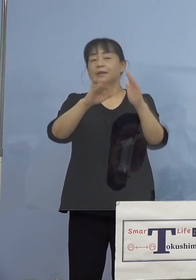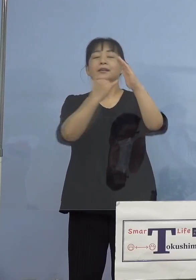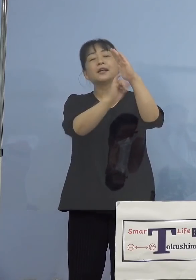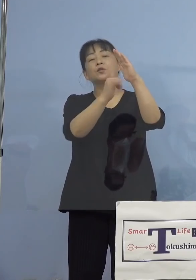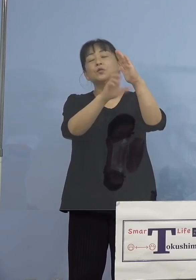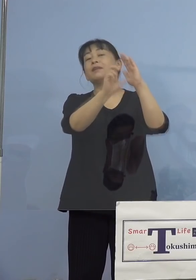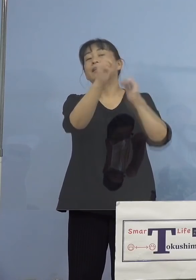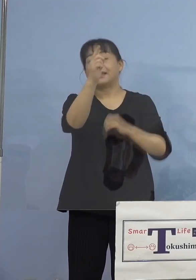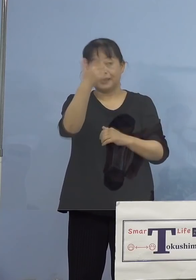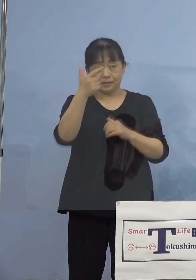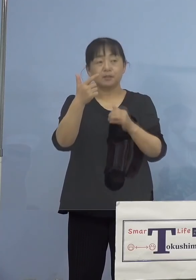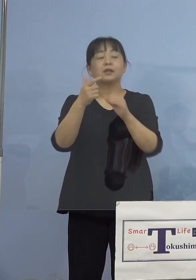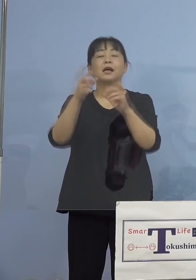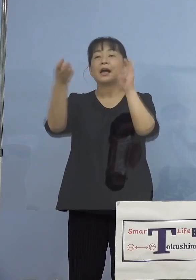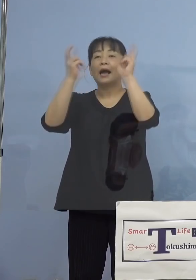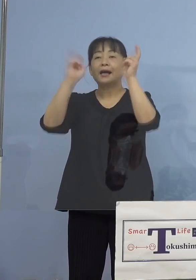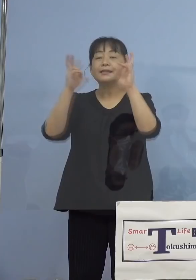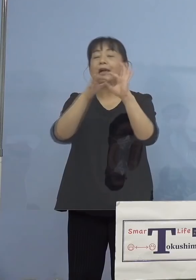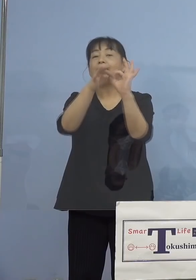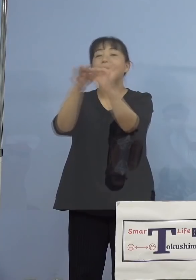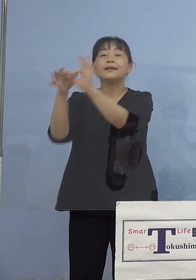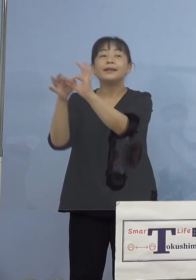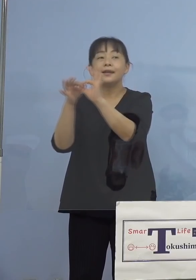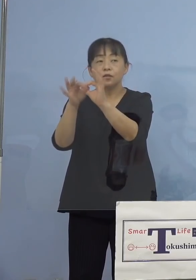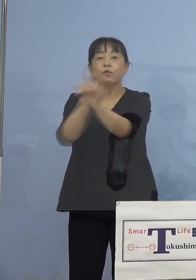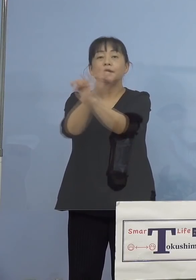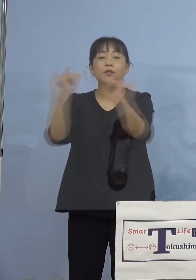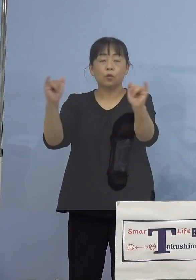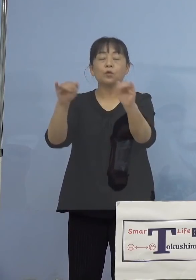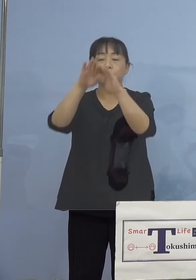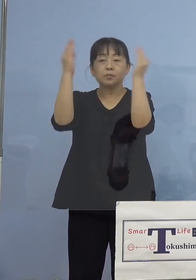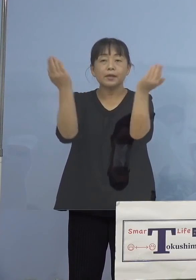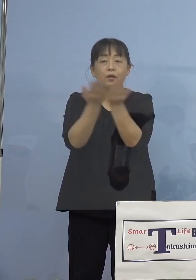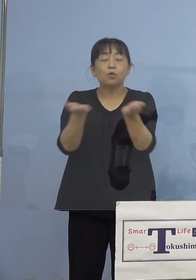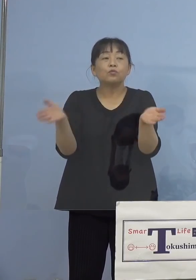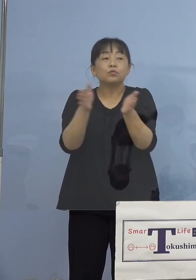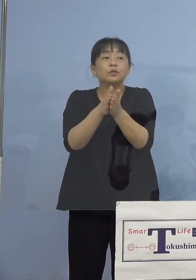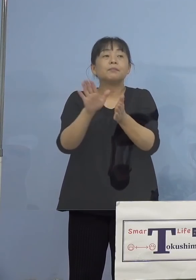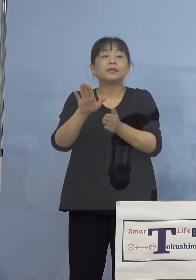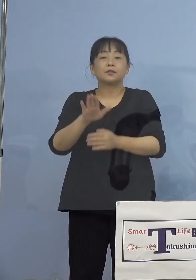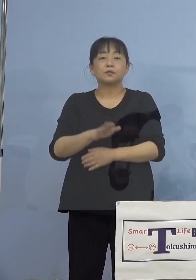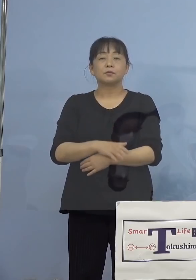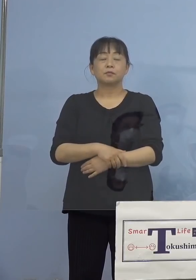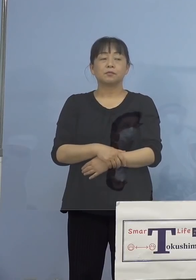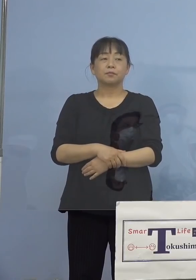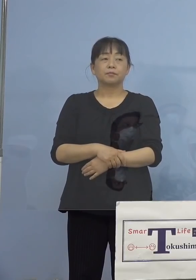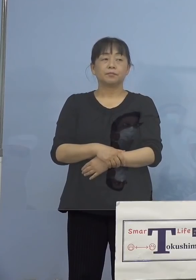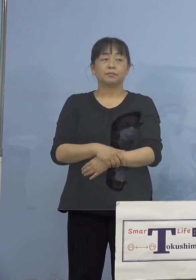（感染症対策課） 家族でなくて会社の関連です、会社として